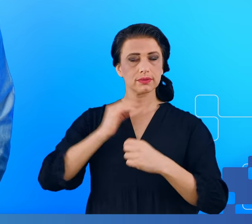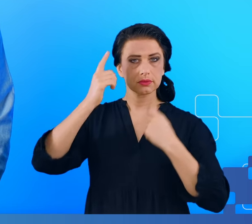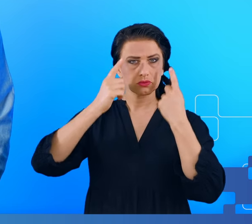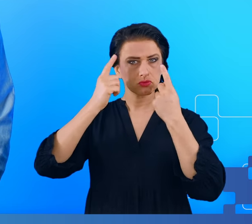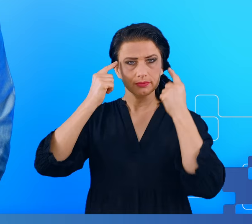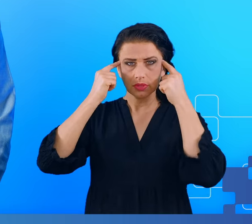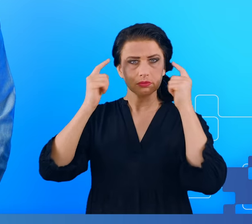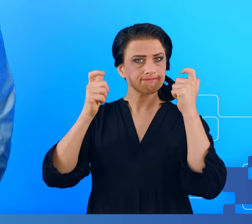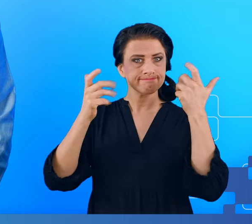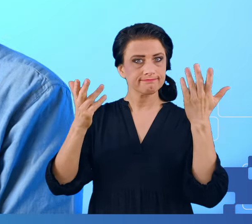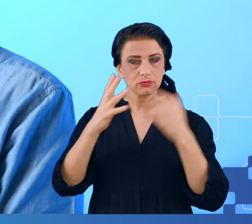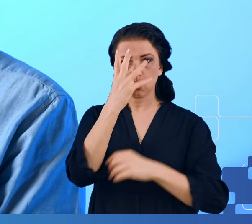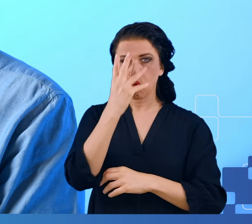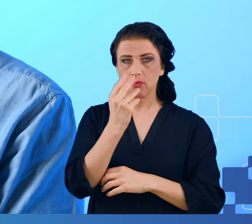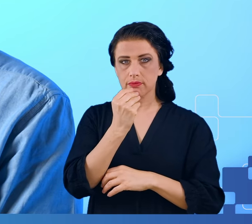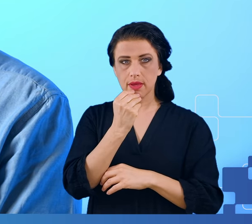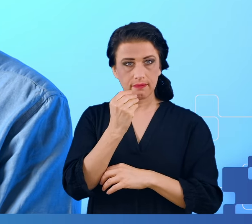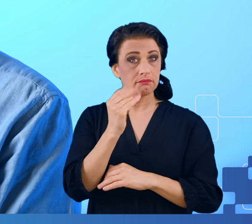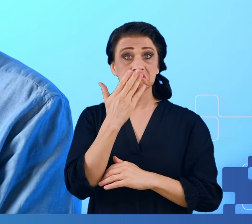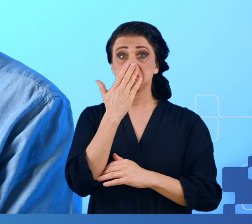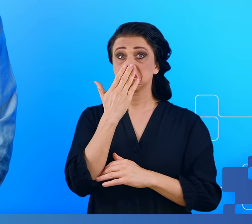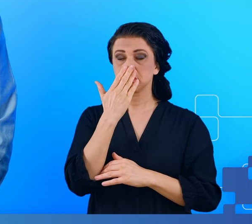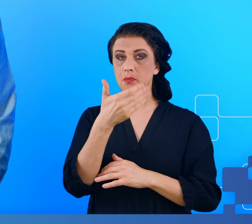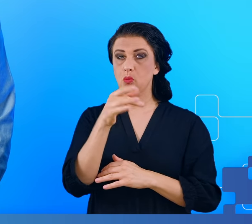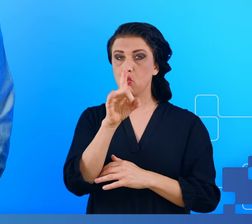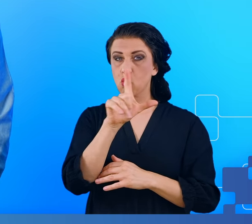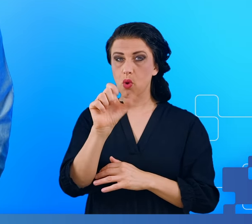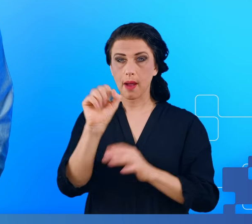Typowe objawy mgły mózgowej oraz czegoś co bardzo mgłę mózgową